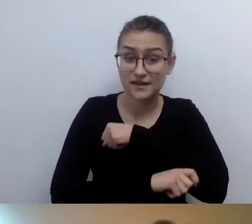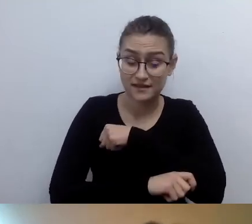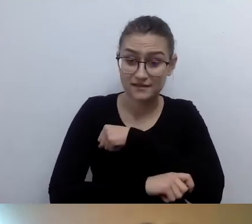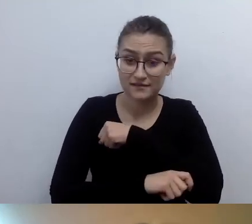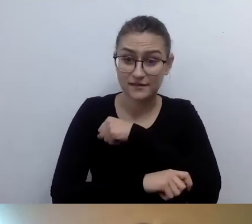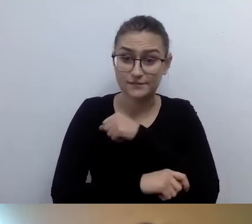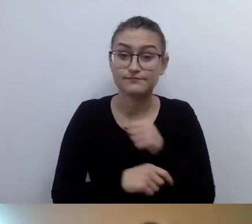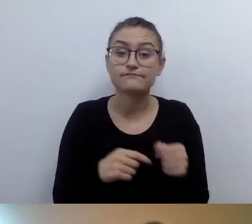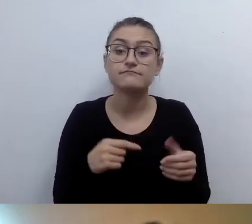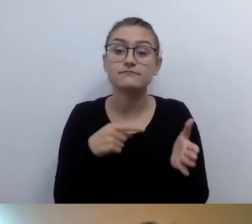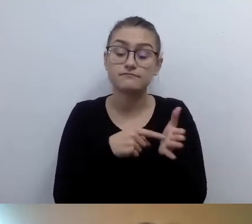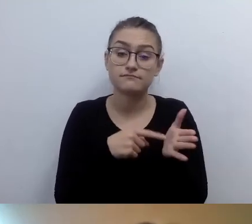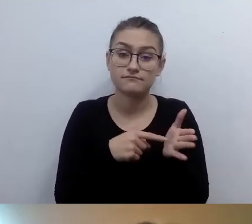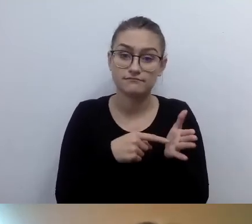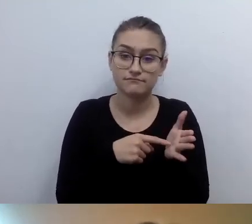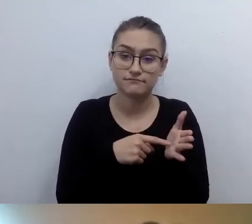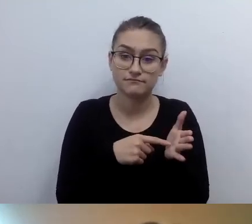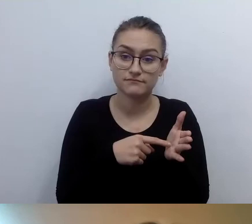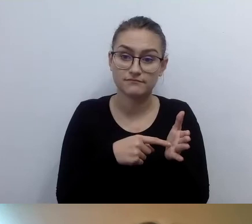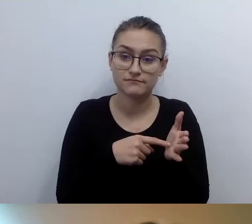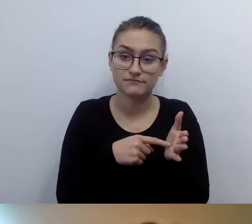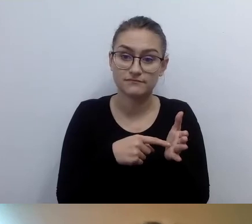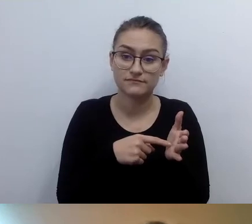Ale jest zasada funkcjonalności i samodzielności.